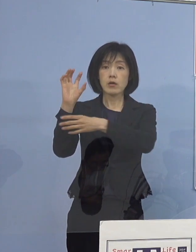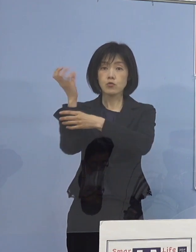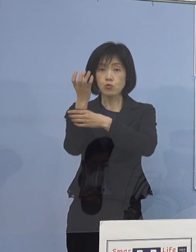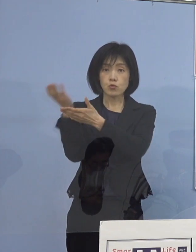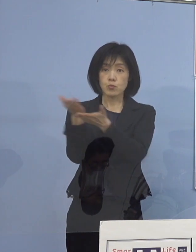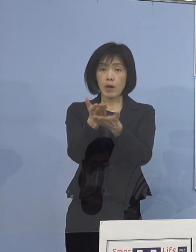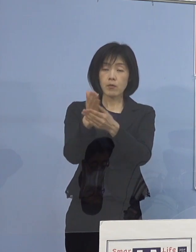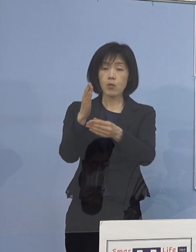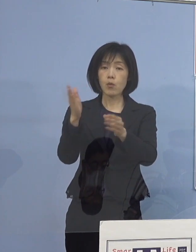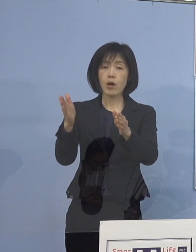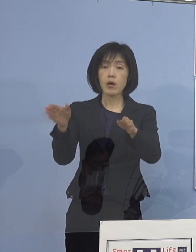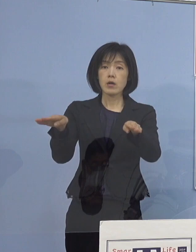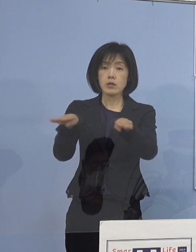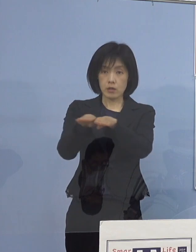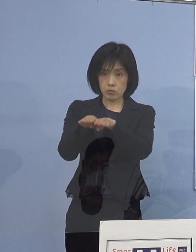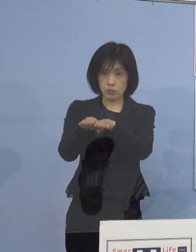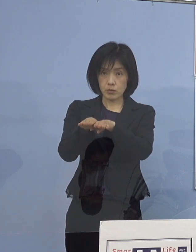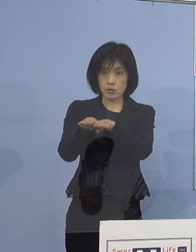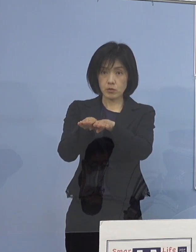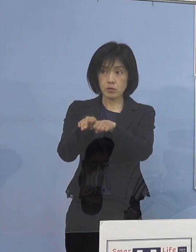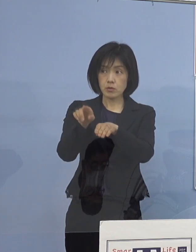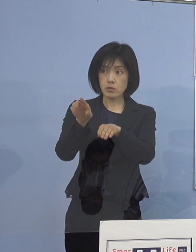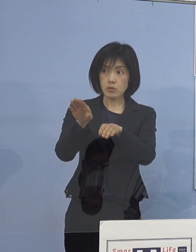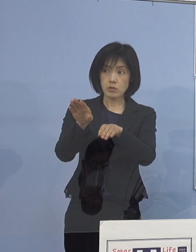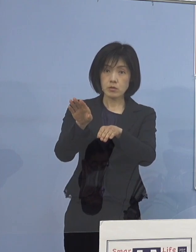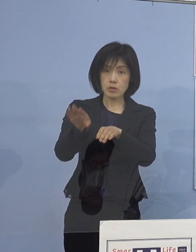通常通り勤務されている中で 発覚したということですか